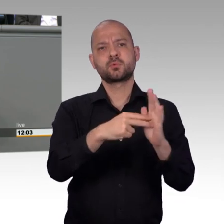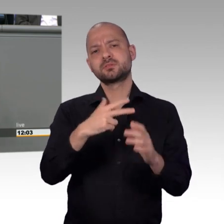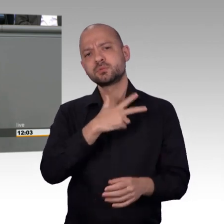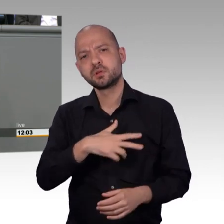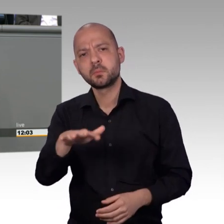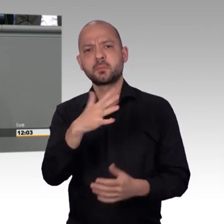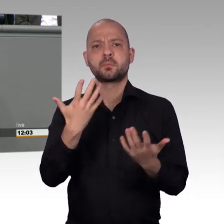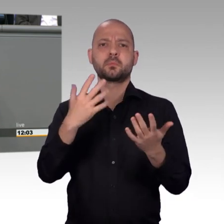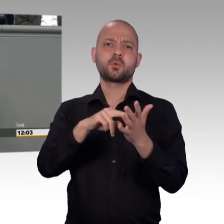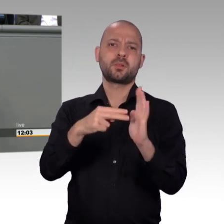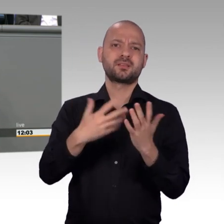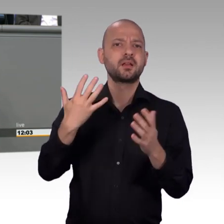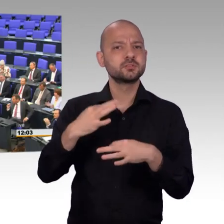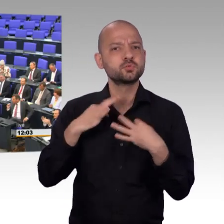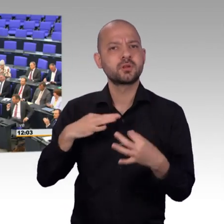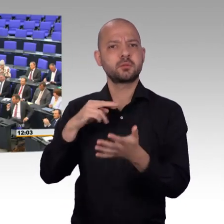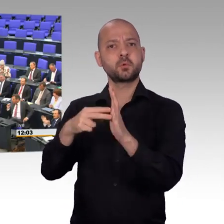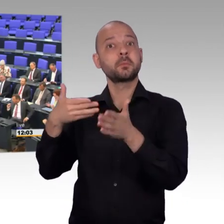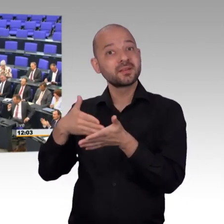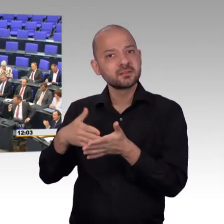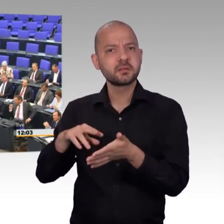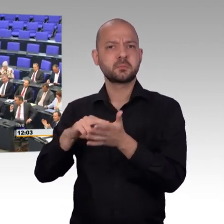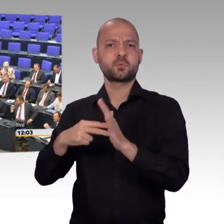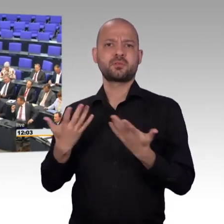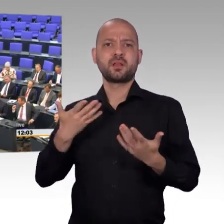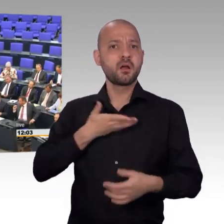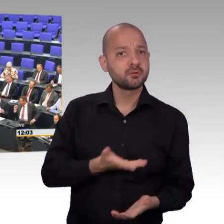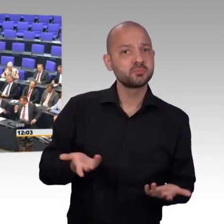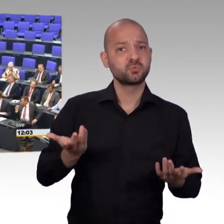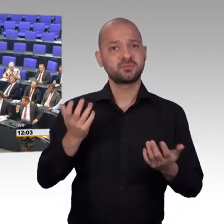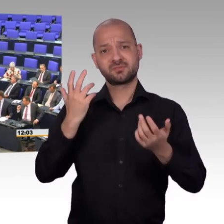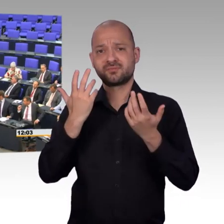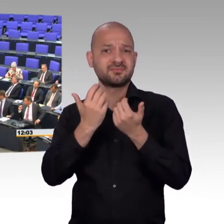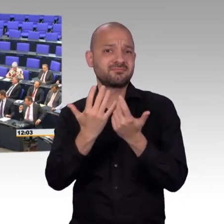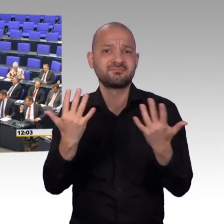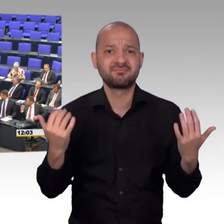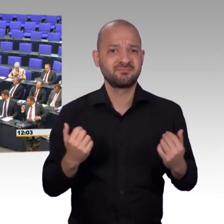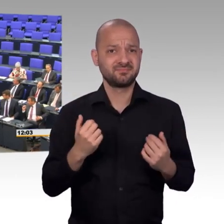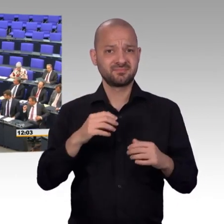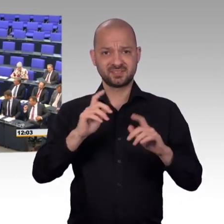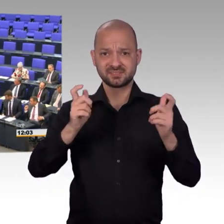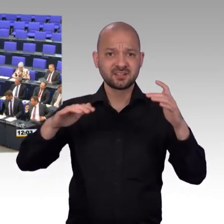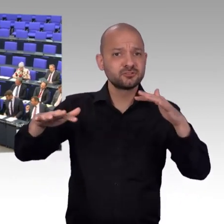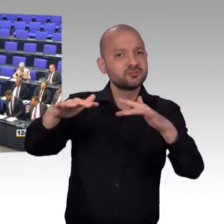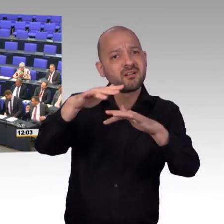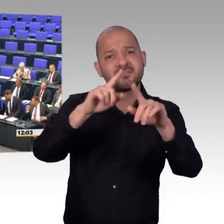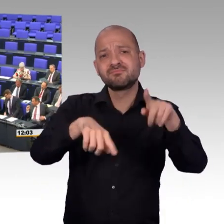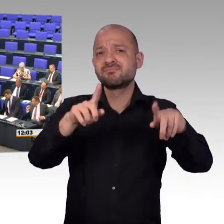Und wenn wir Petitionen haben, die so eine starke Unterstützung finden von zehntausenden von Menschen,